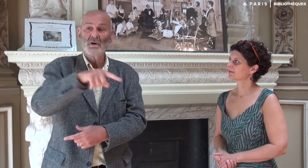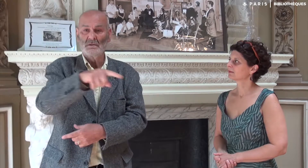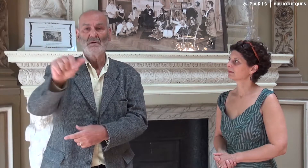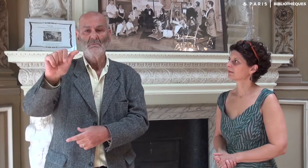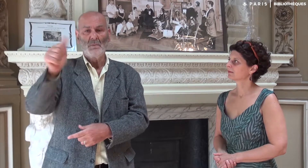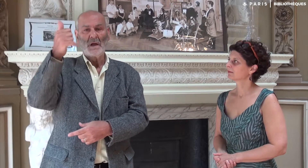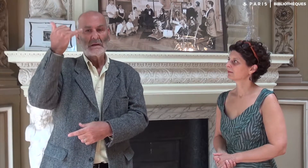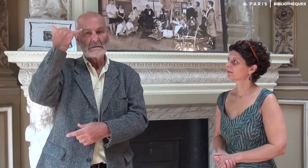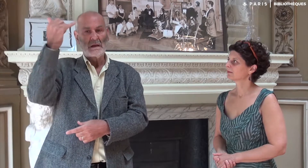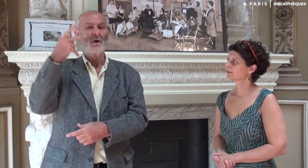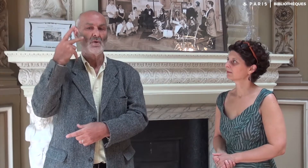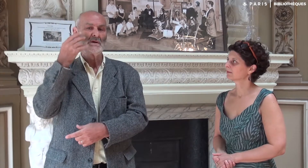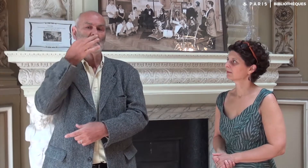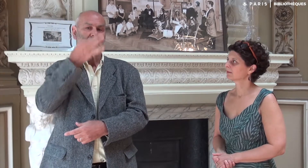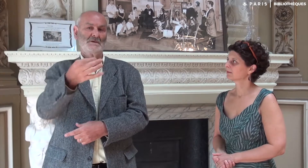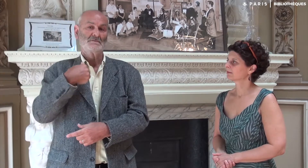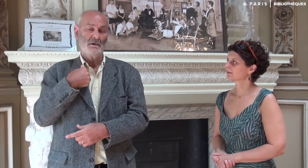C’est vrai que l’idée d’écrire un livre vient des entendants.